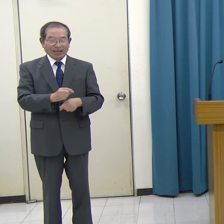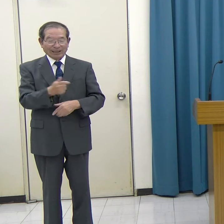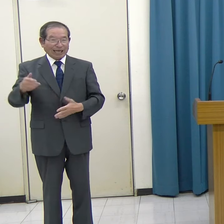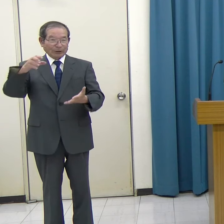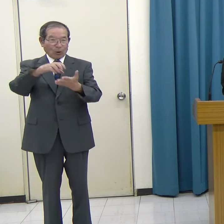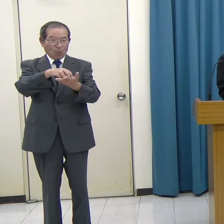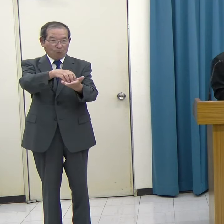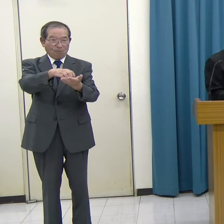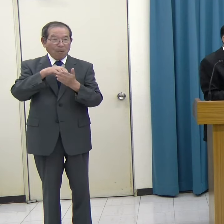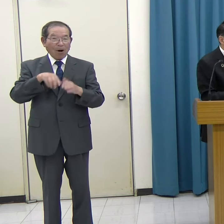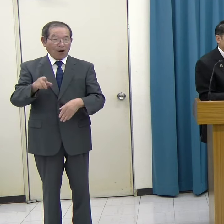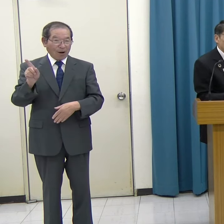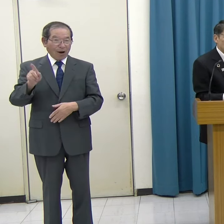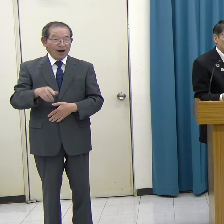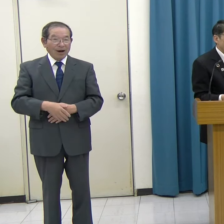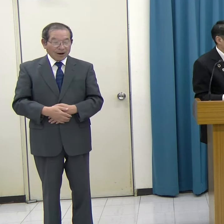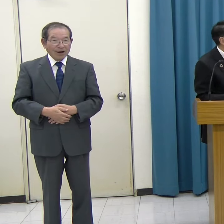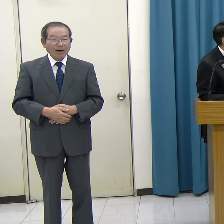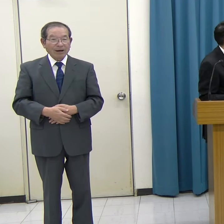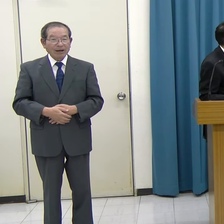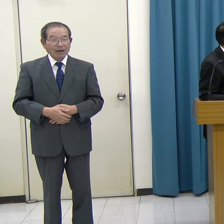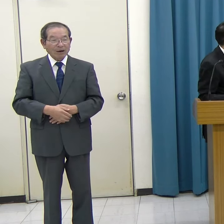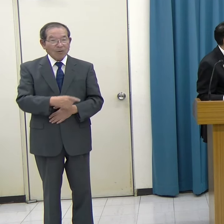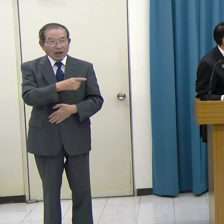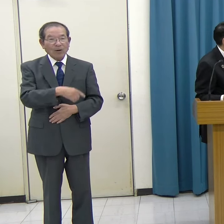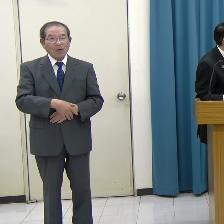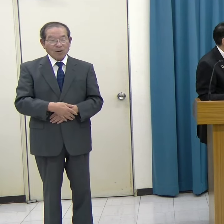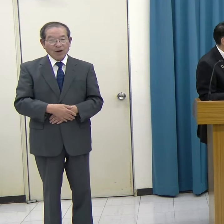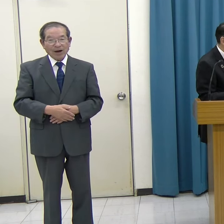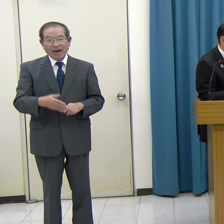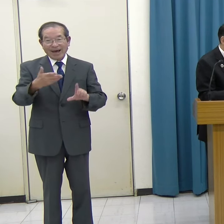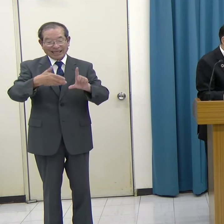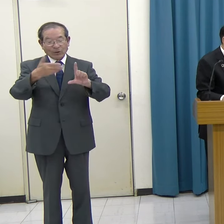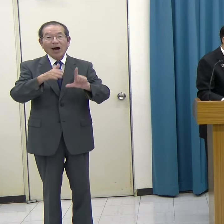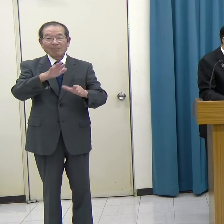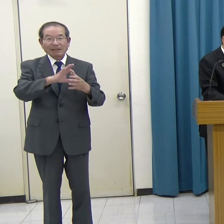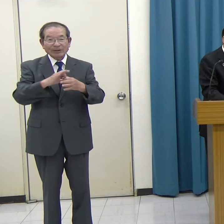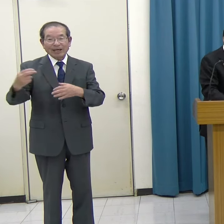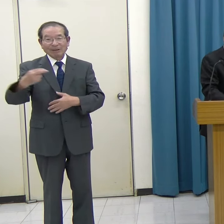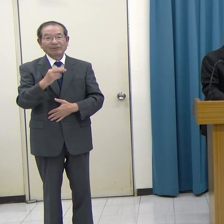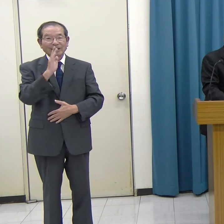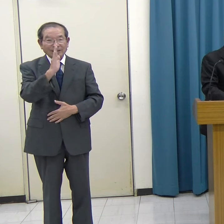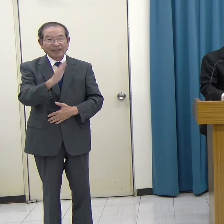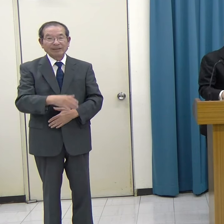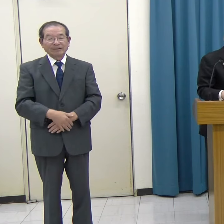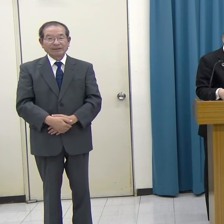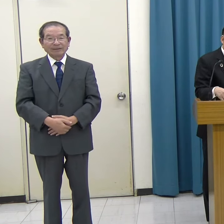このゲームのダイジェスト動画をご覧ください。